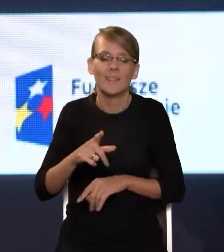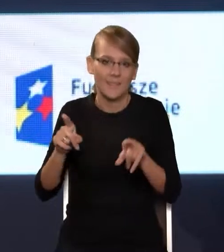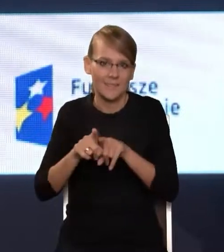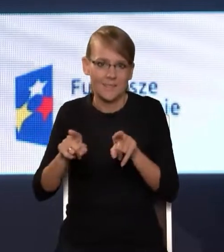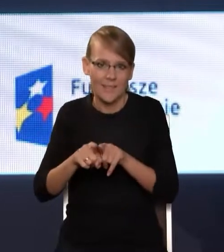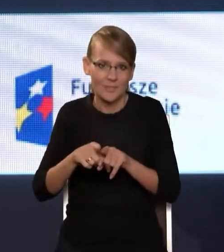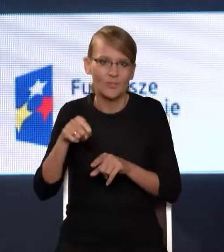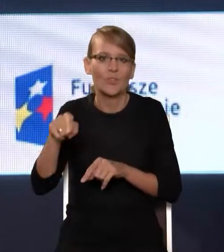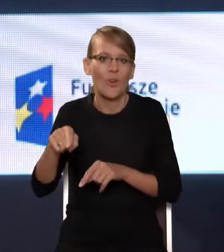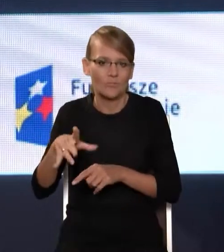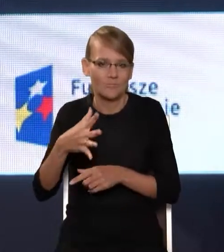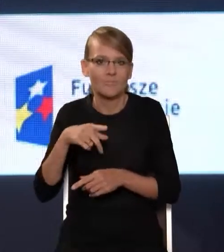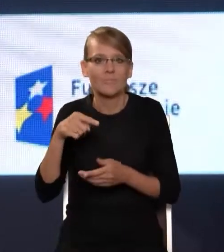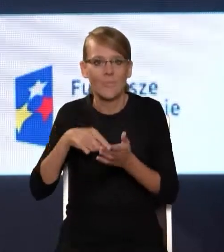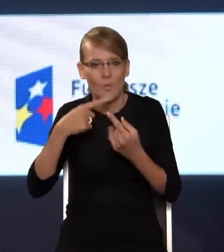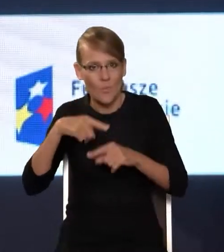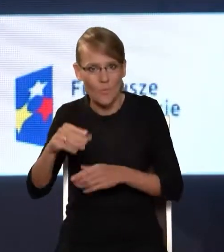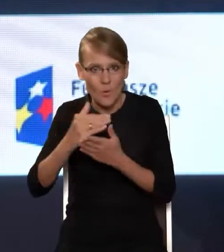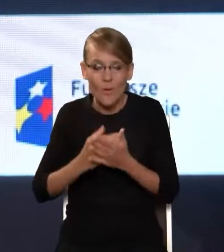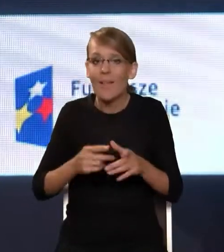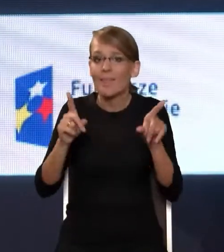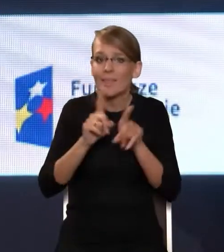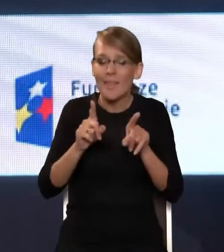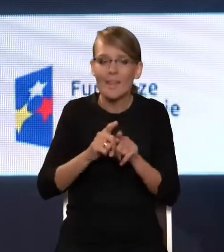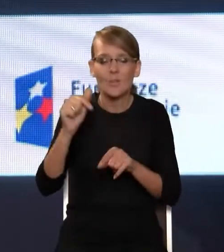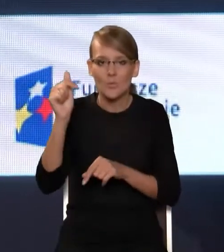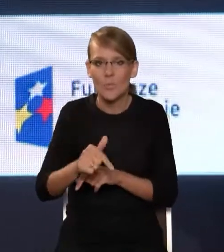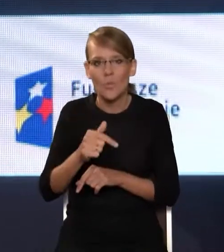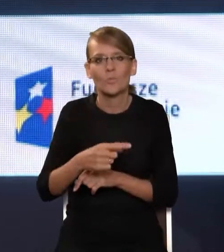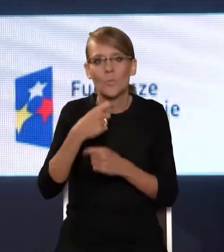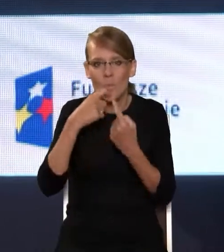programu. Nie sposób też nie wymienić operatorów, którzy podłączają